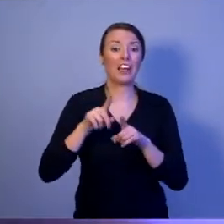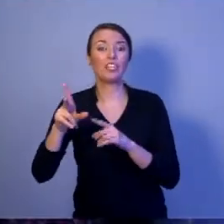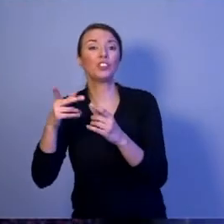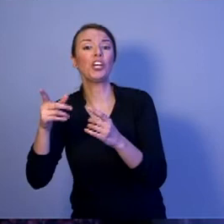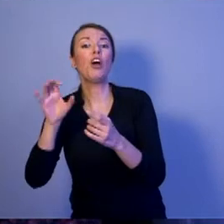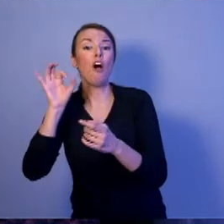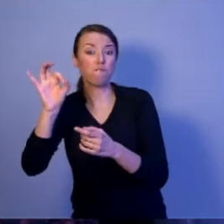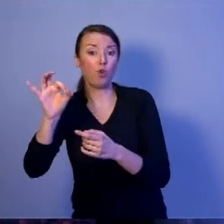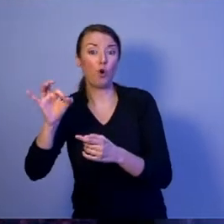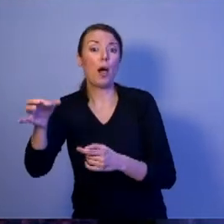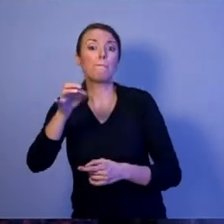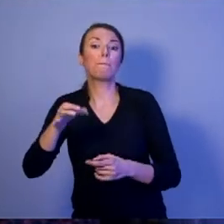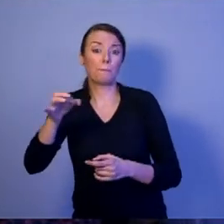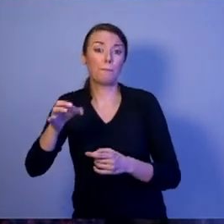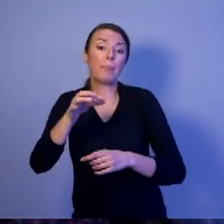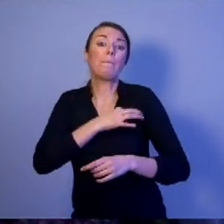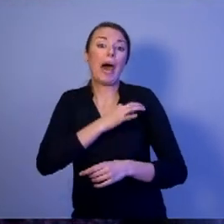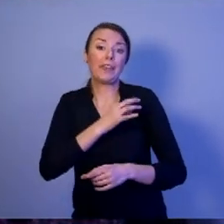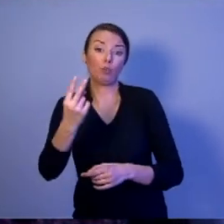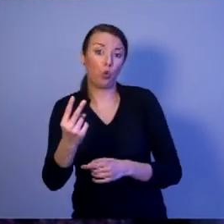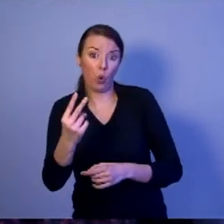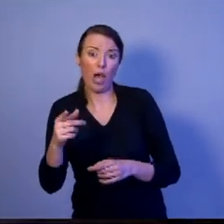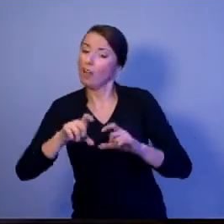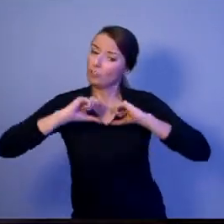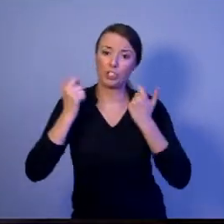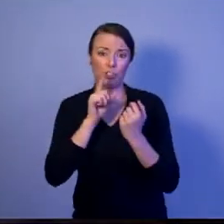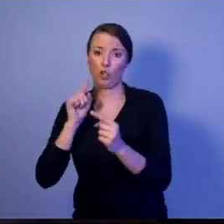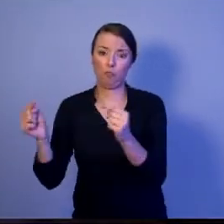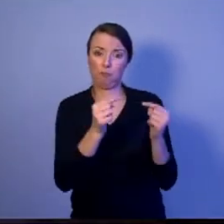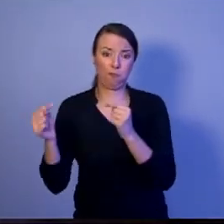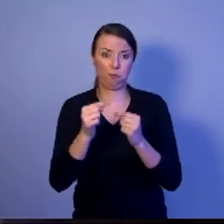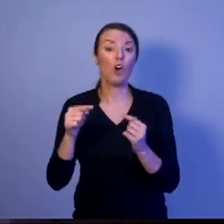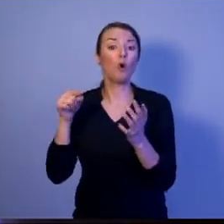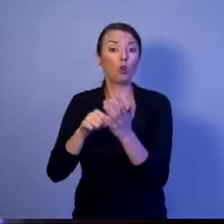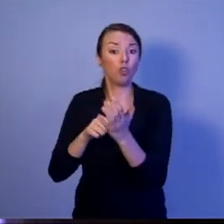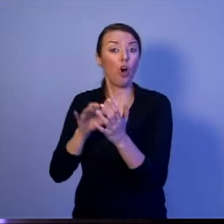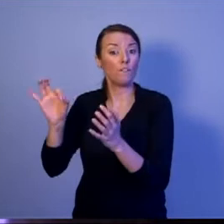[oklaski]